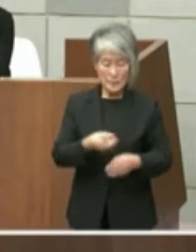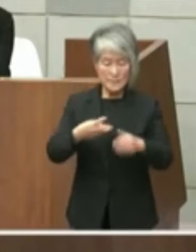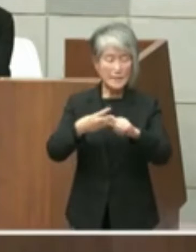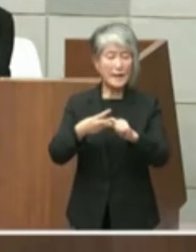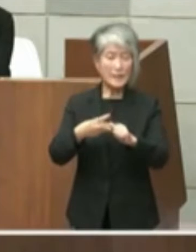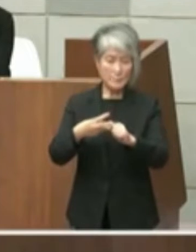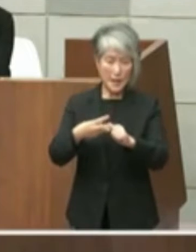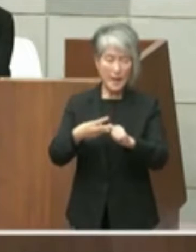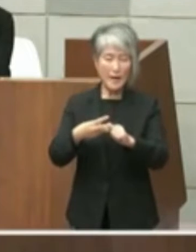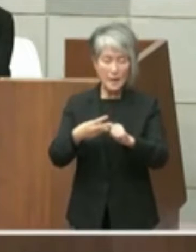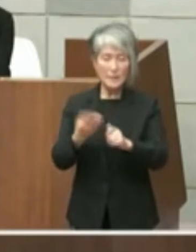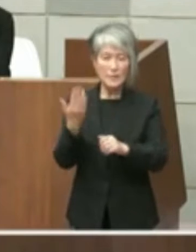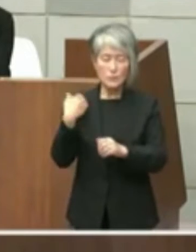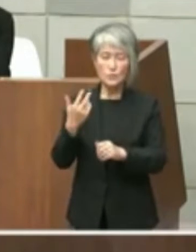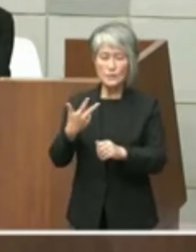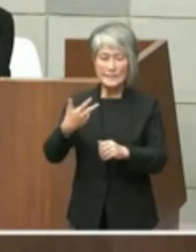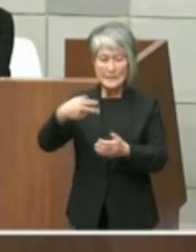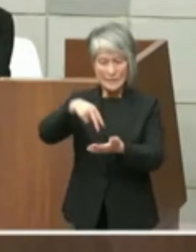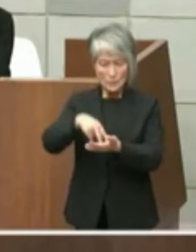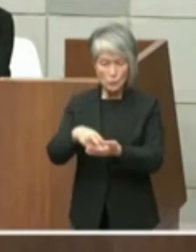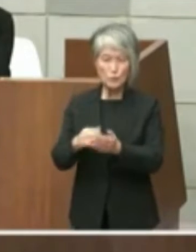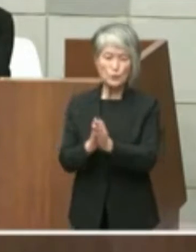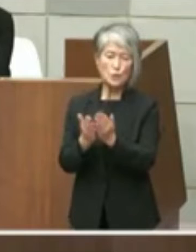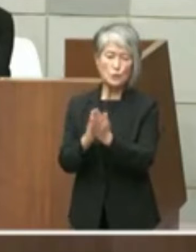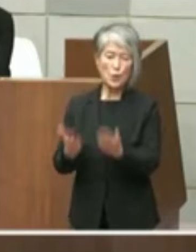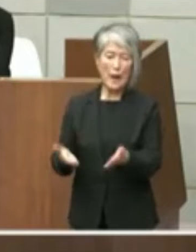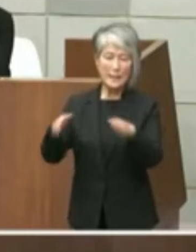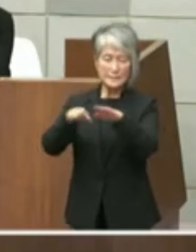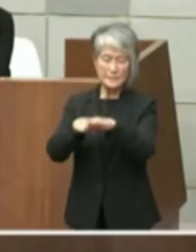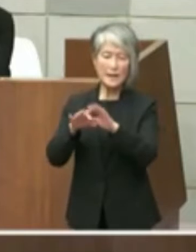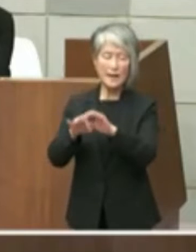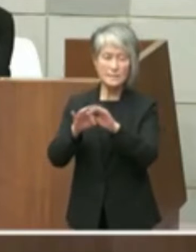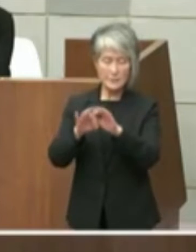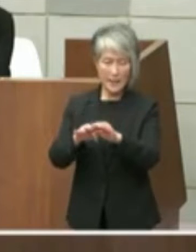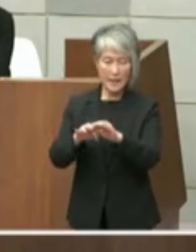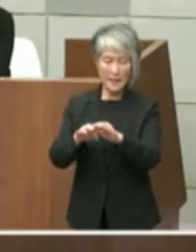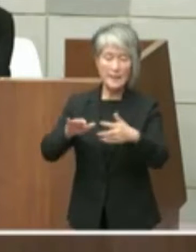ます 先述の文書によるとその施設の設置許可